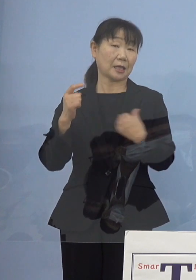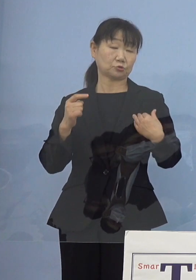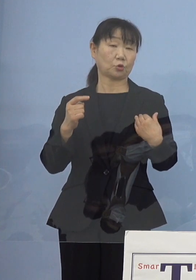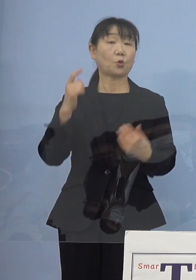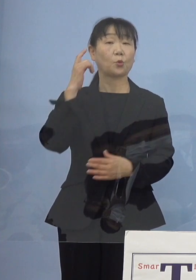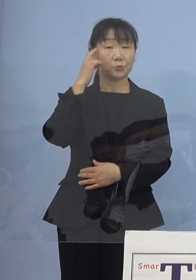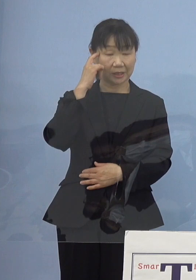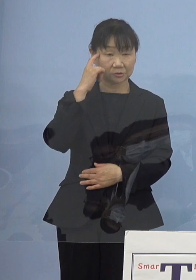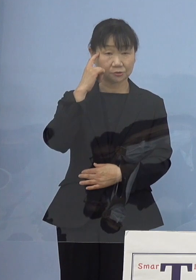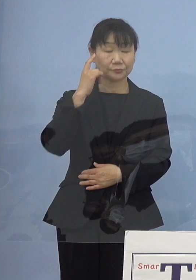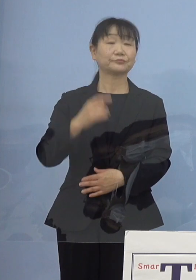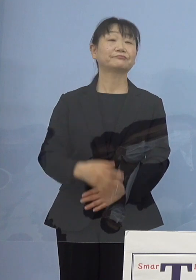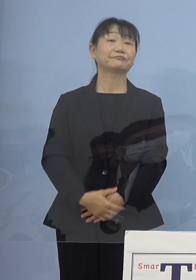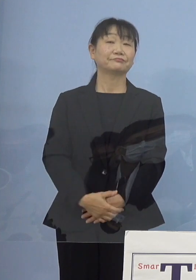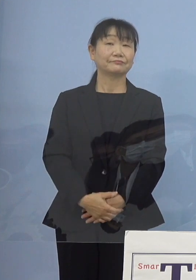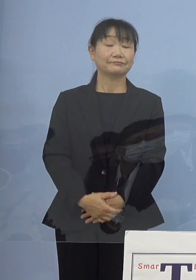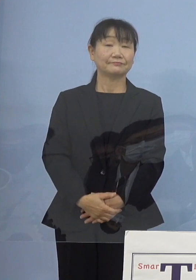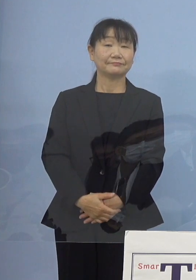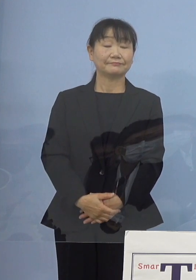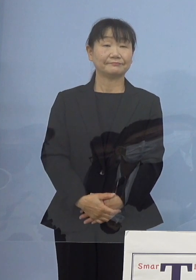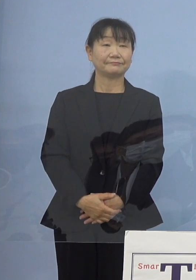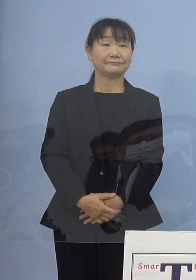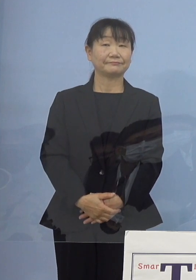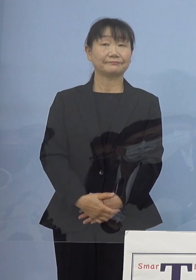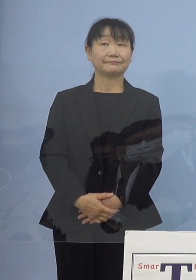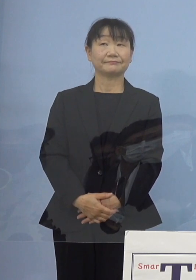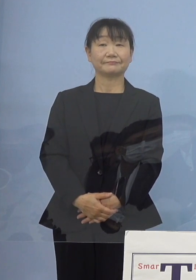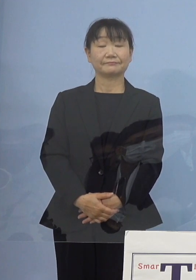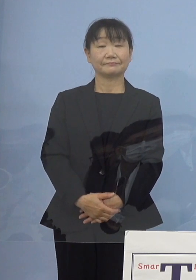このように考えています